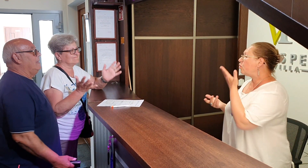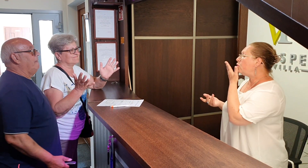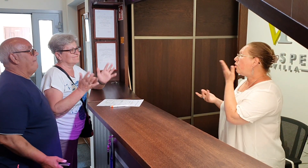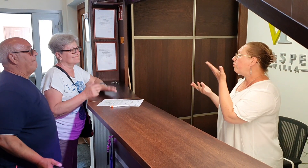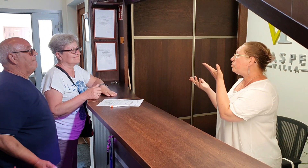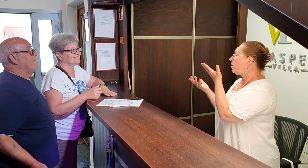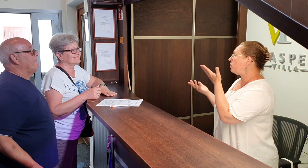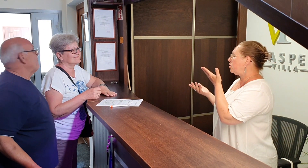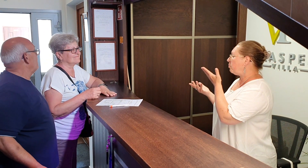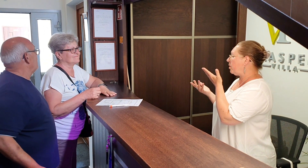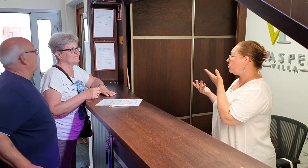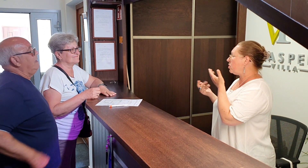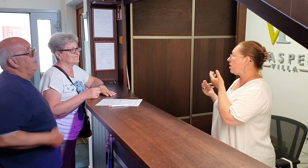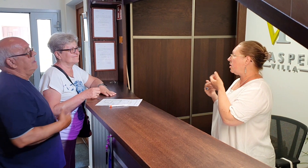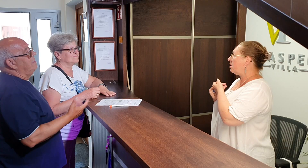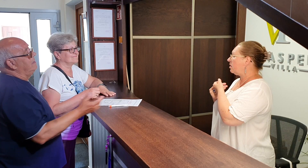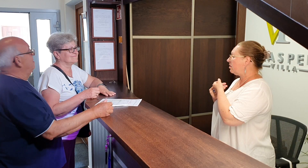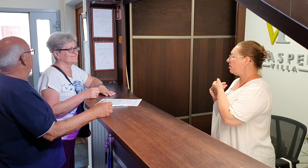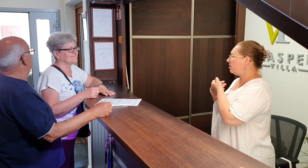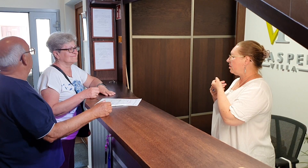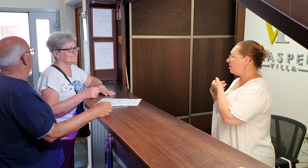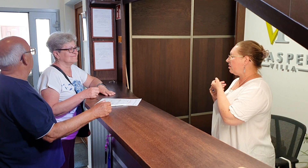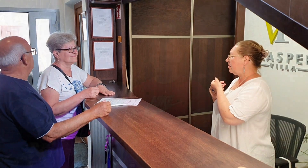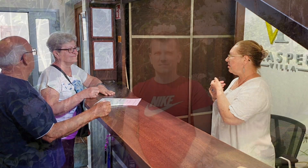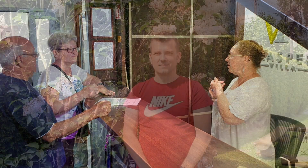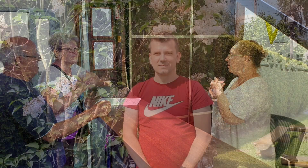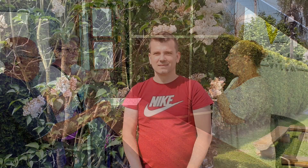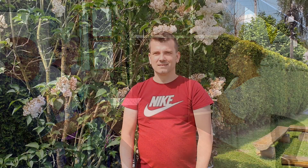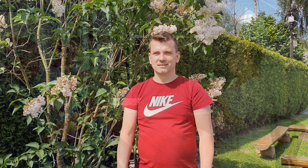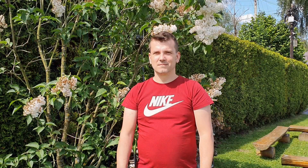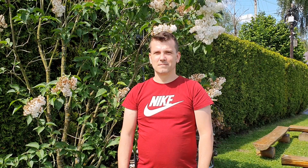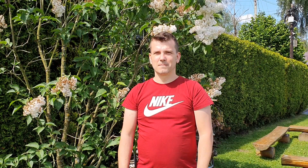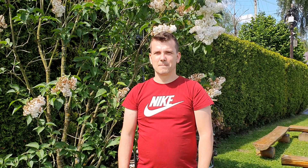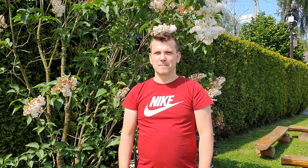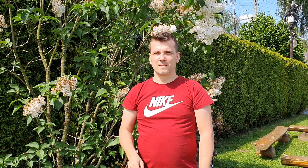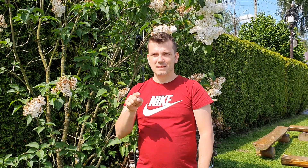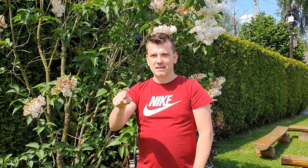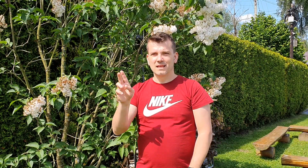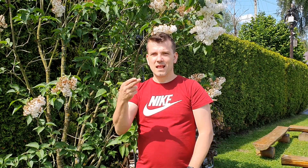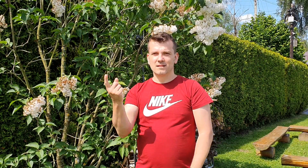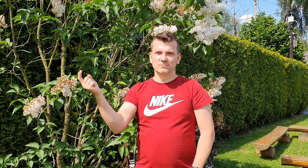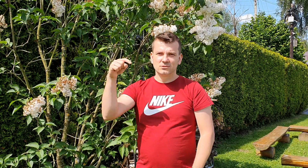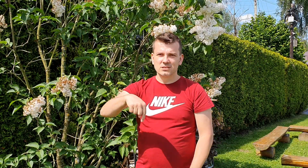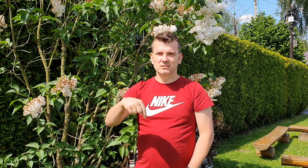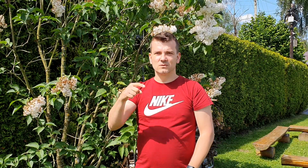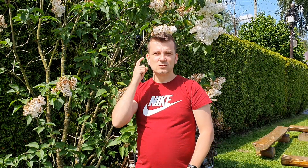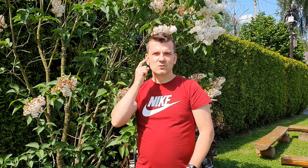dowód jeszcze proszę ty gdy wchodzisz mówisz dzień dobry